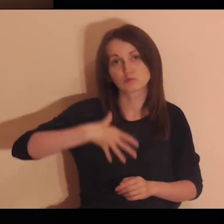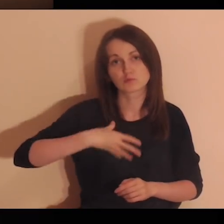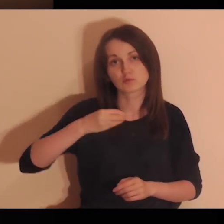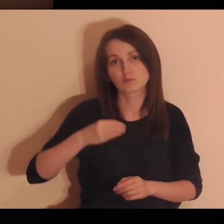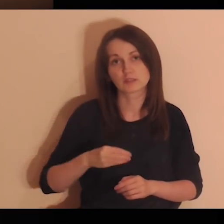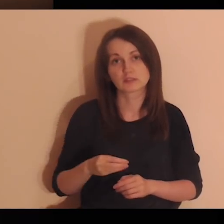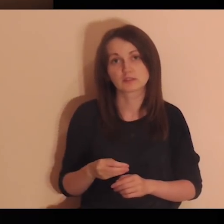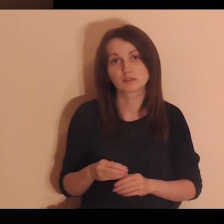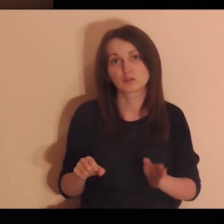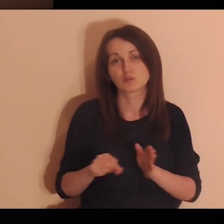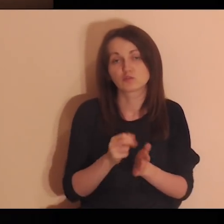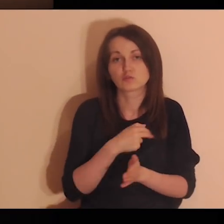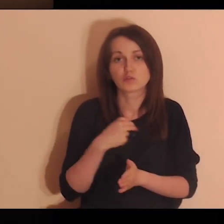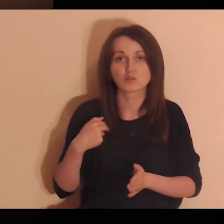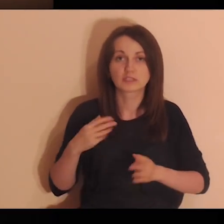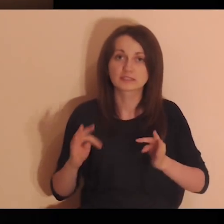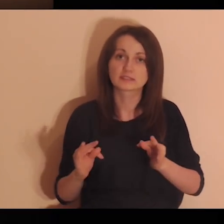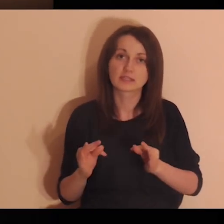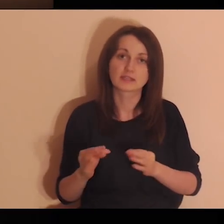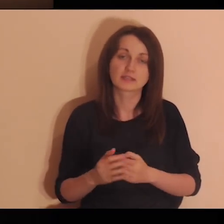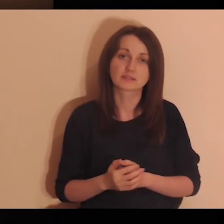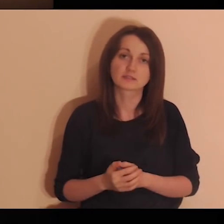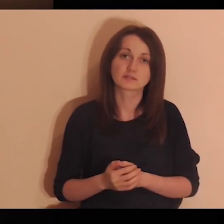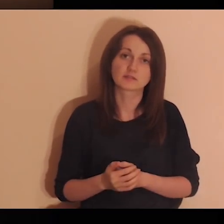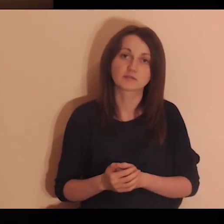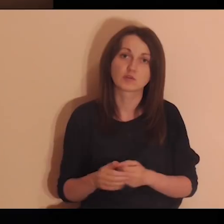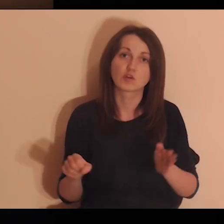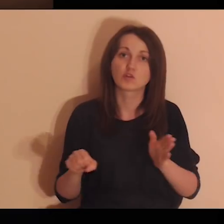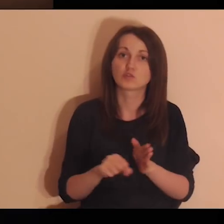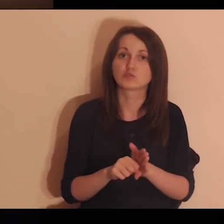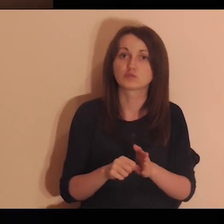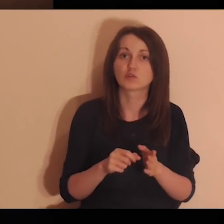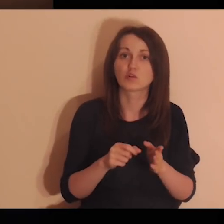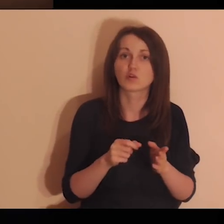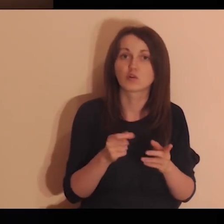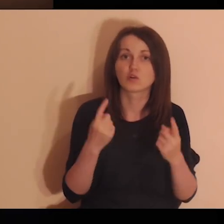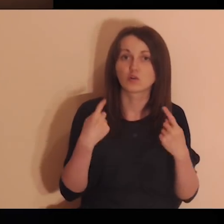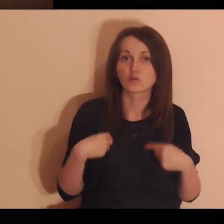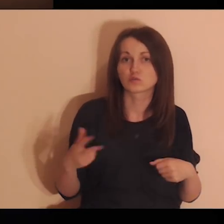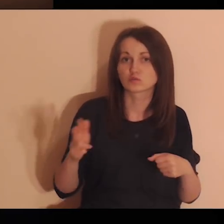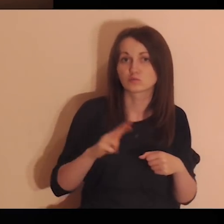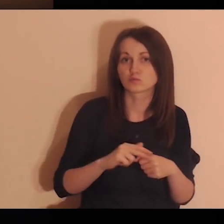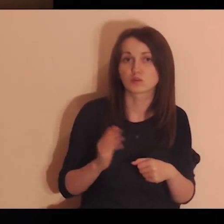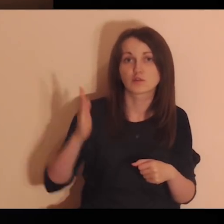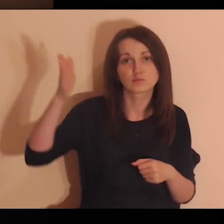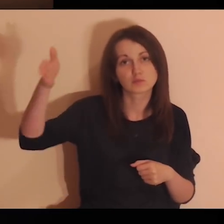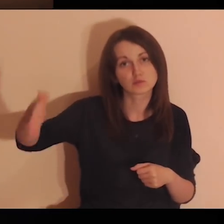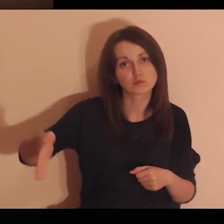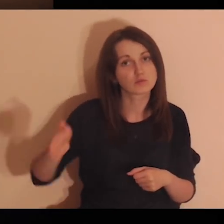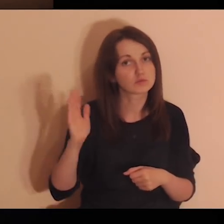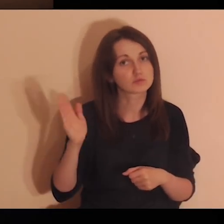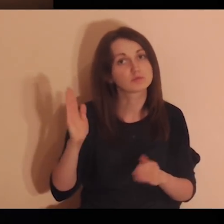Przyjdź, Duchu Święty, do nas teraz i do tych, którzy będą modlić się w przyszłym czasie.